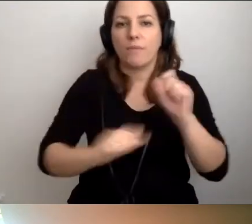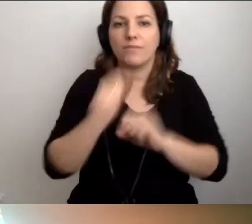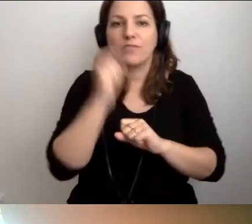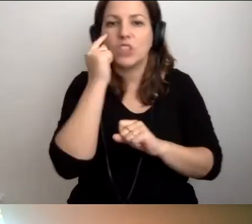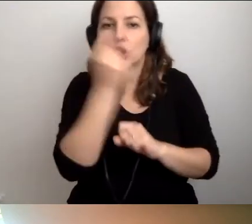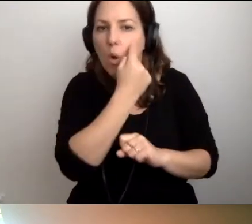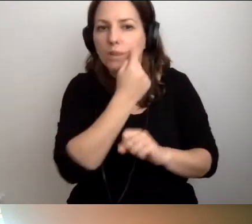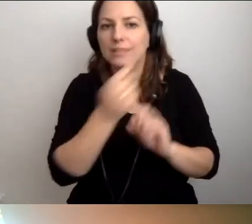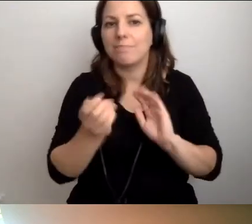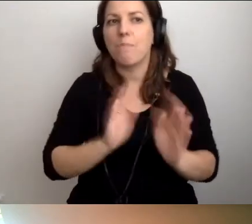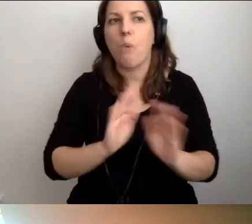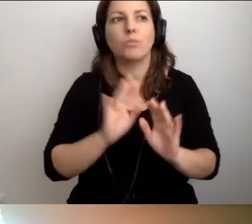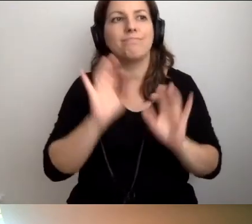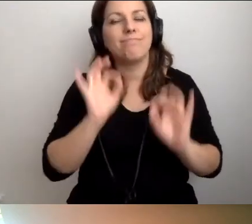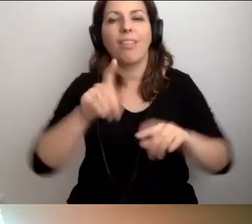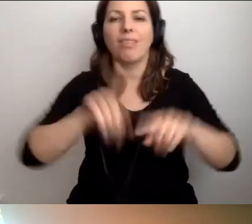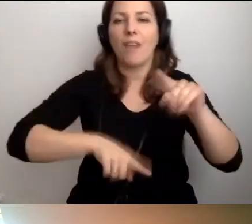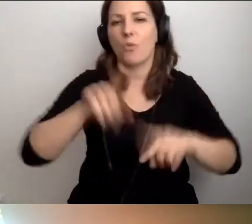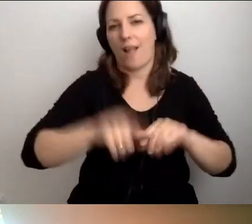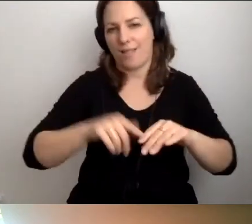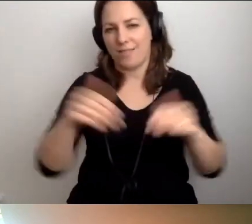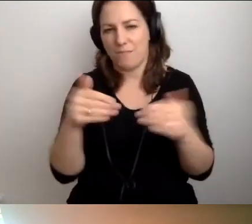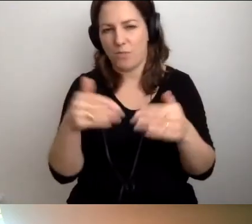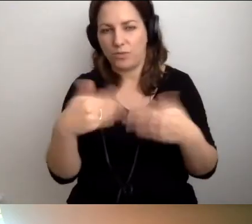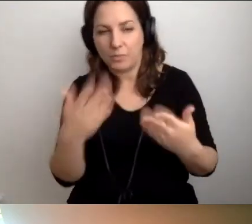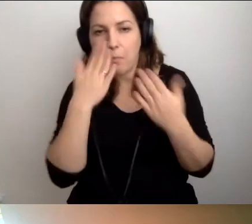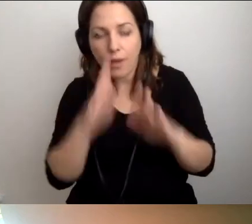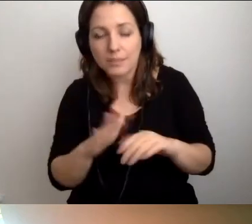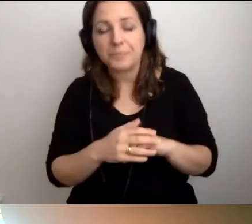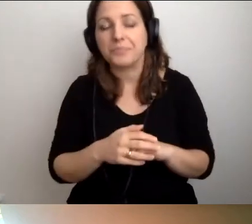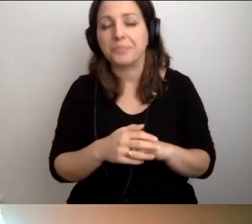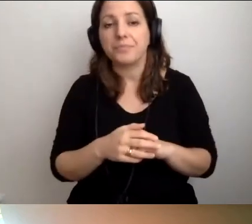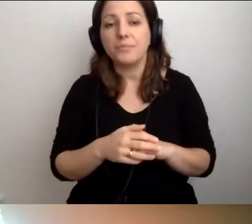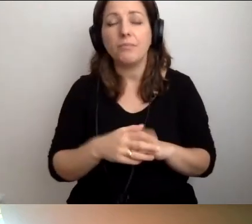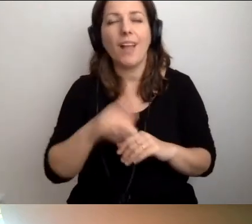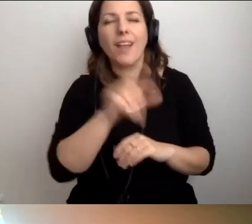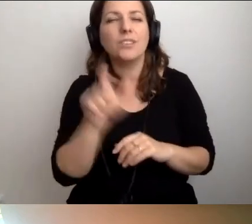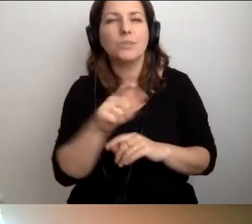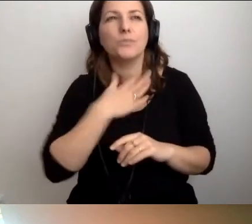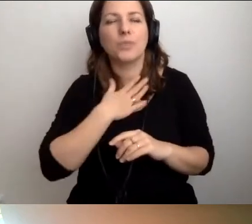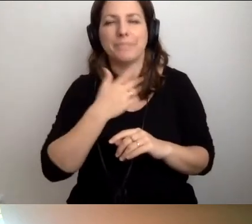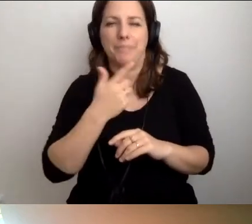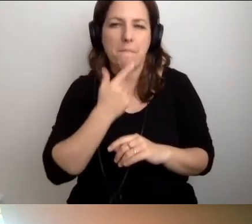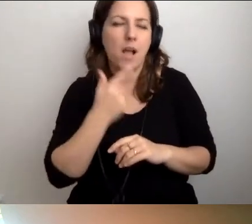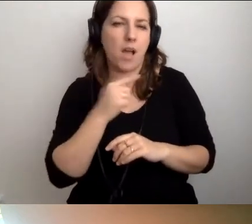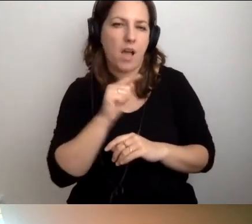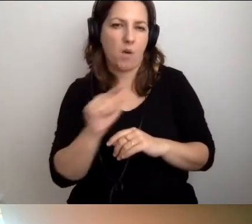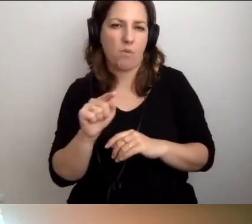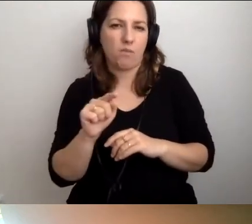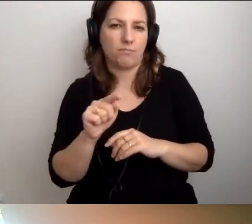jak najbardziej naturalnie w miarę możliwości. Ale wciąż jest tego za mało. Rośnie kolejne pokolenie.